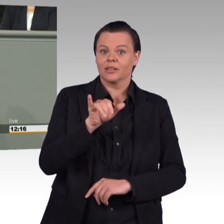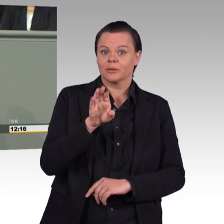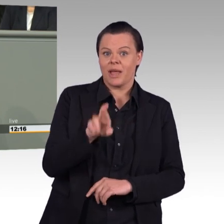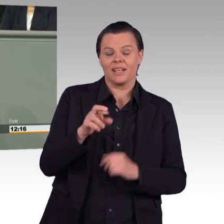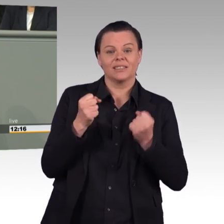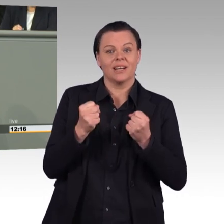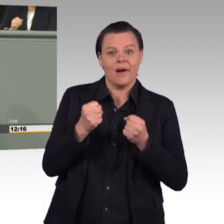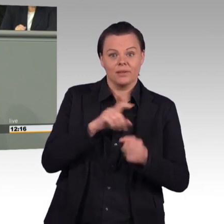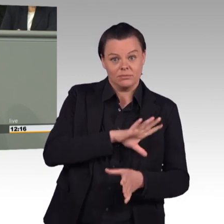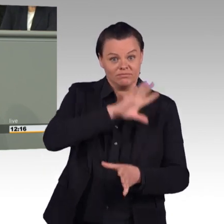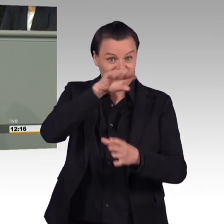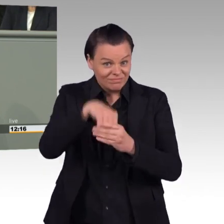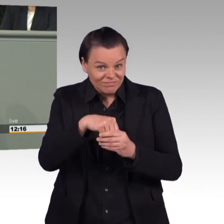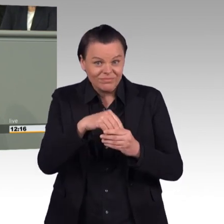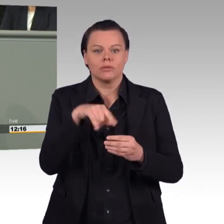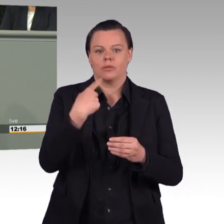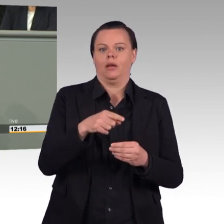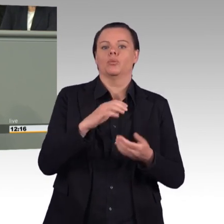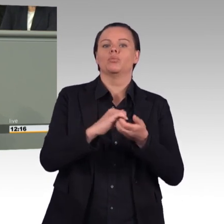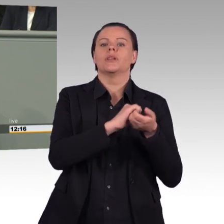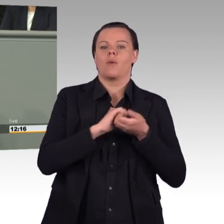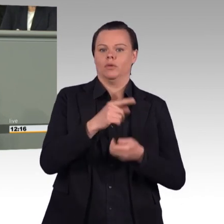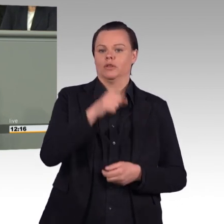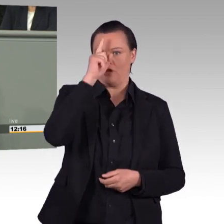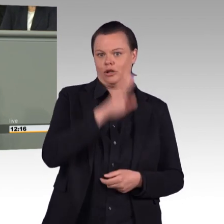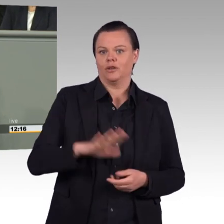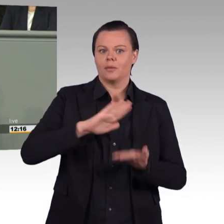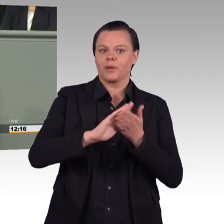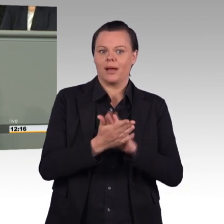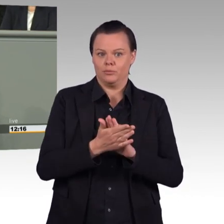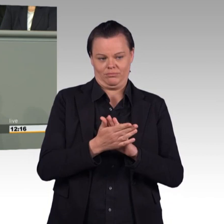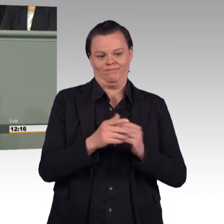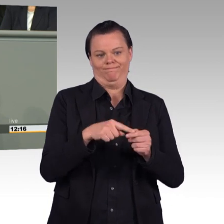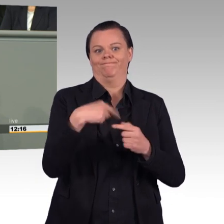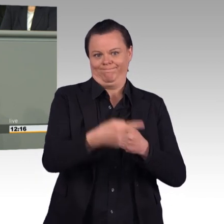finden sich zwar einige gute Vorschläge. Manche Regelungen verschlechtern aber die Personalsituation.